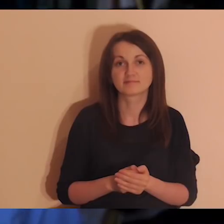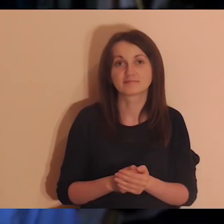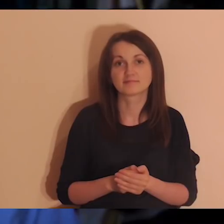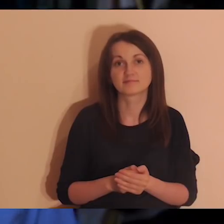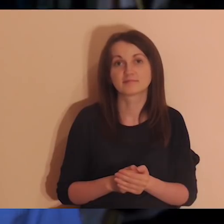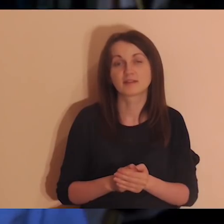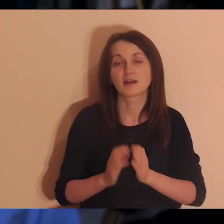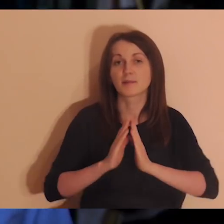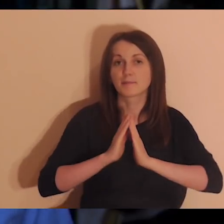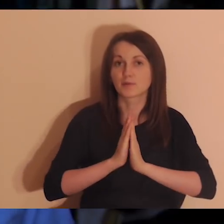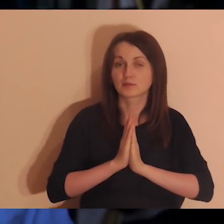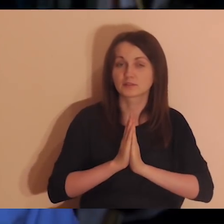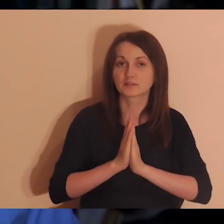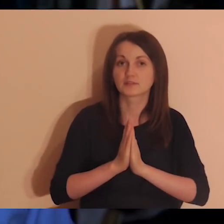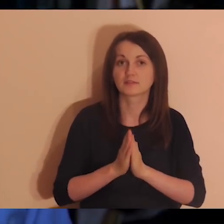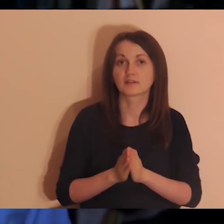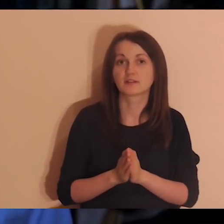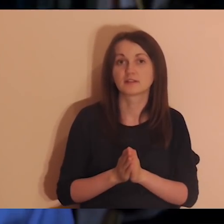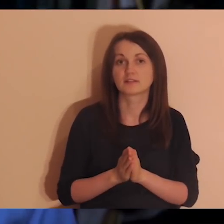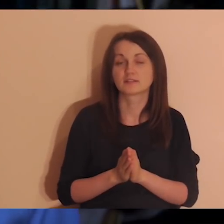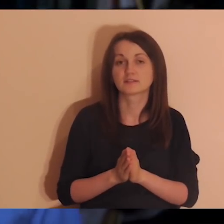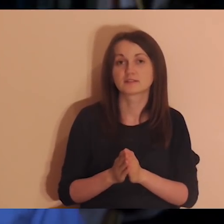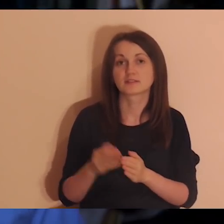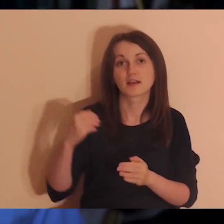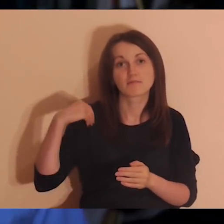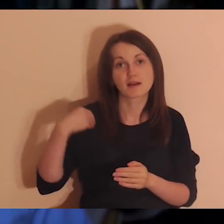Będą medytacje online Into the Deep in English.